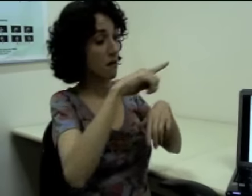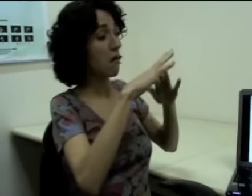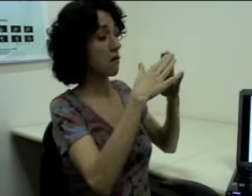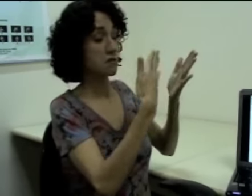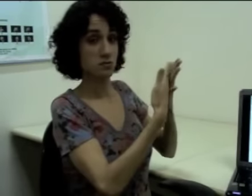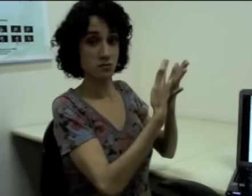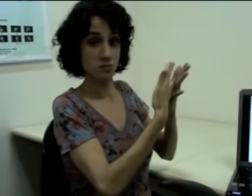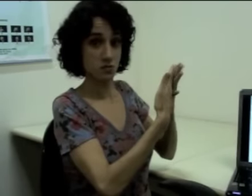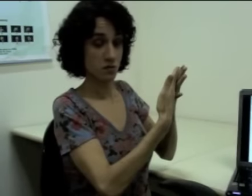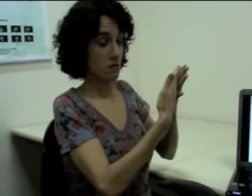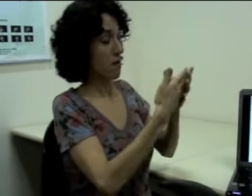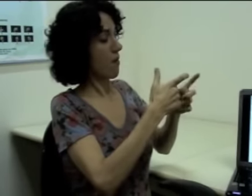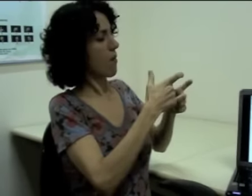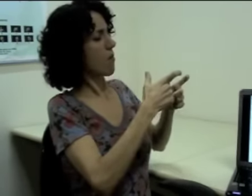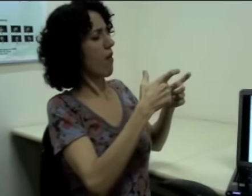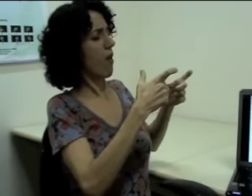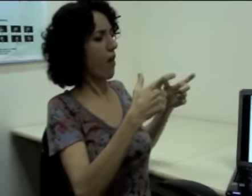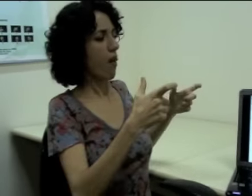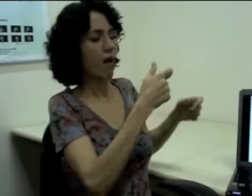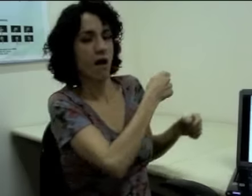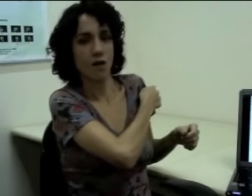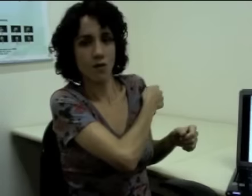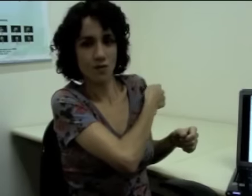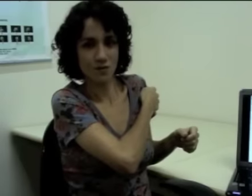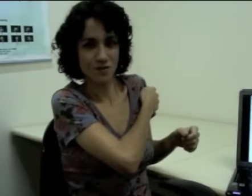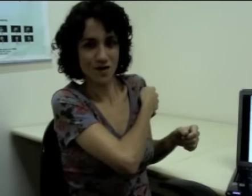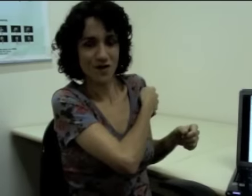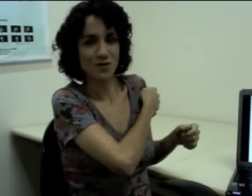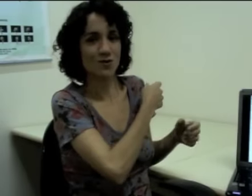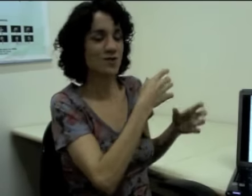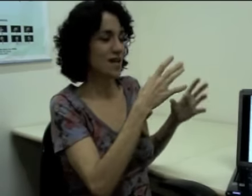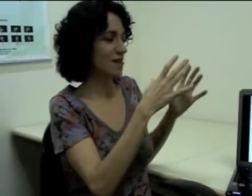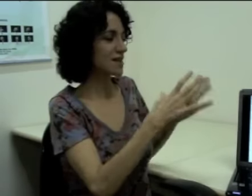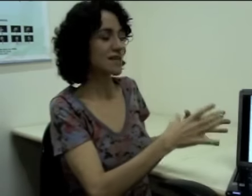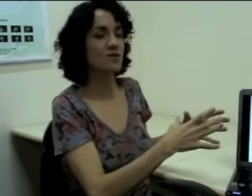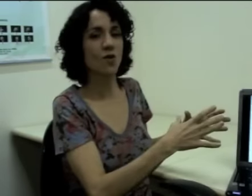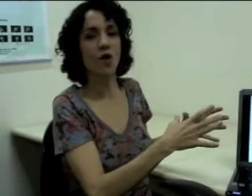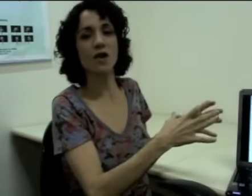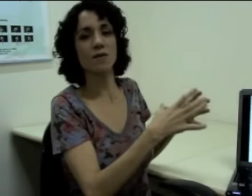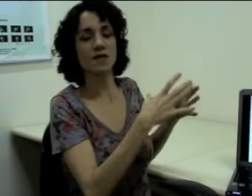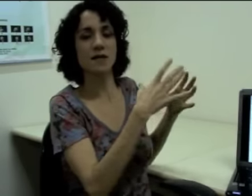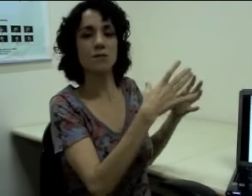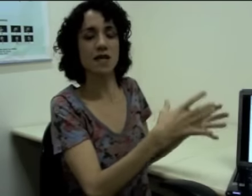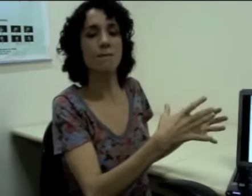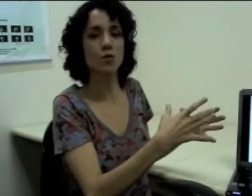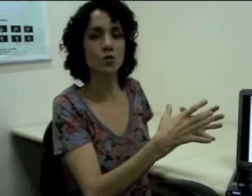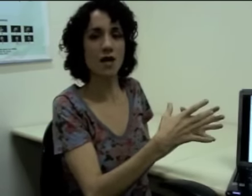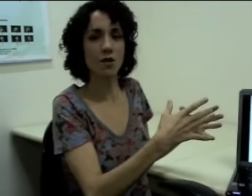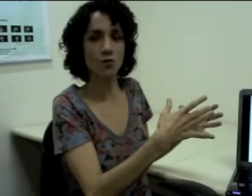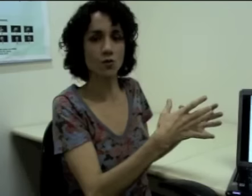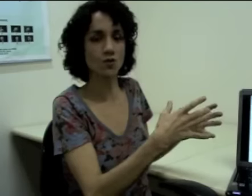(sinalização localiza novamente à esquerda: escola tem muitos alunos" Estou dizendo “essa escola”, por exemplo, “tem muitos alunos”,